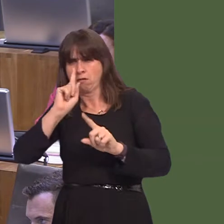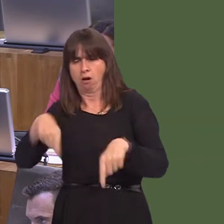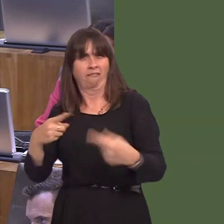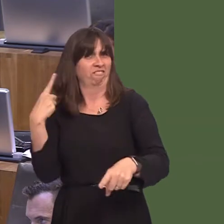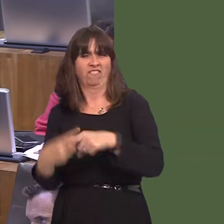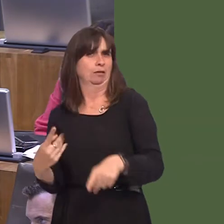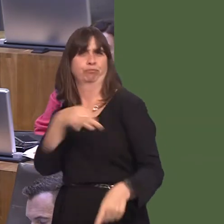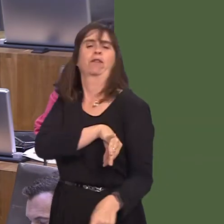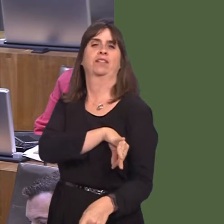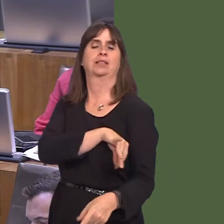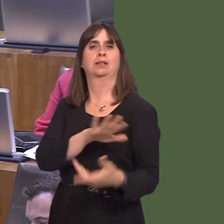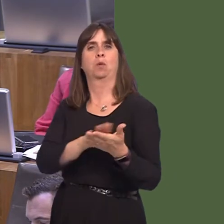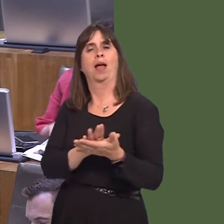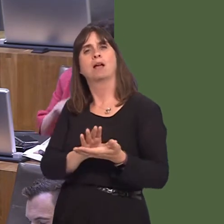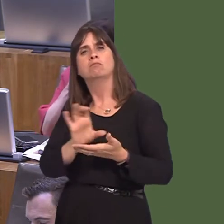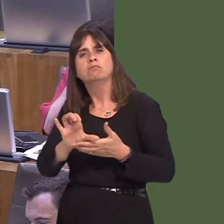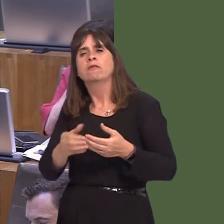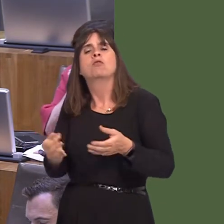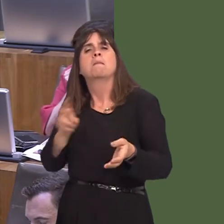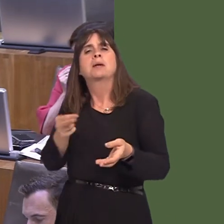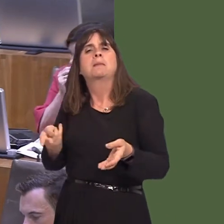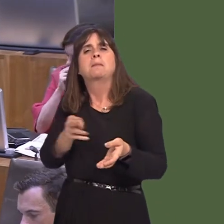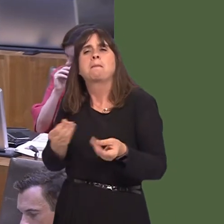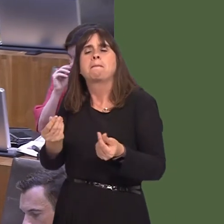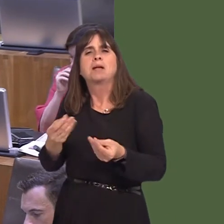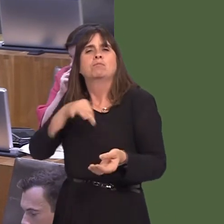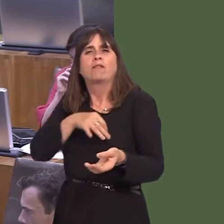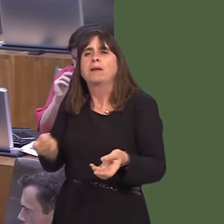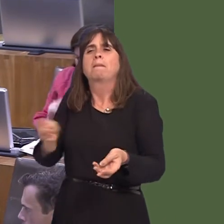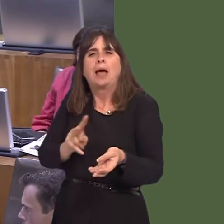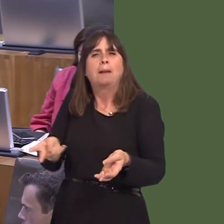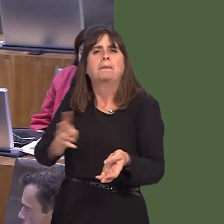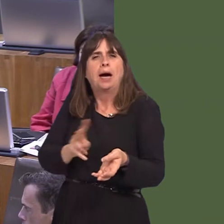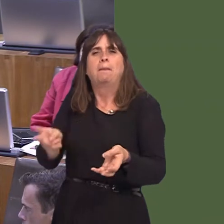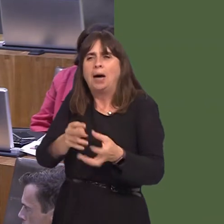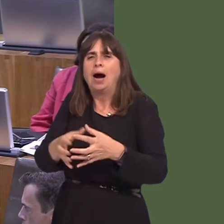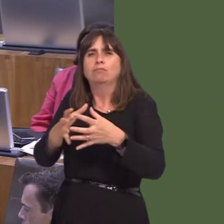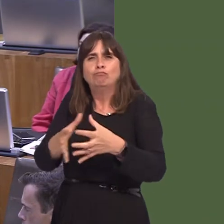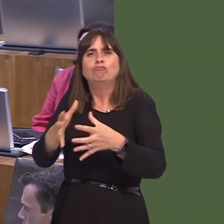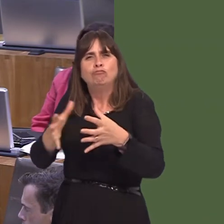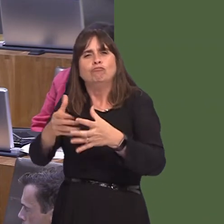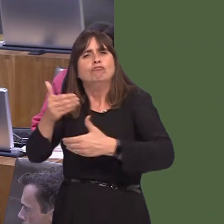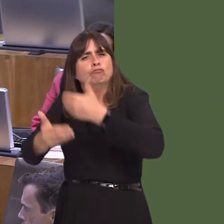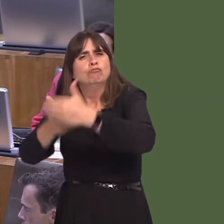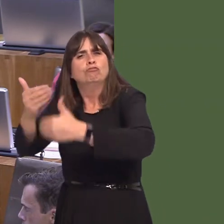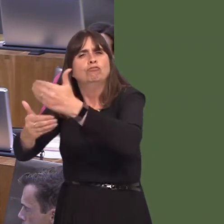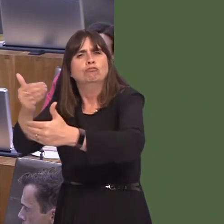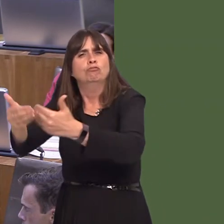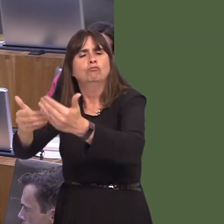and the money is recouped over a longer period. I just wonderóI have some comments in front of me here, which I wonder if he agrees with: 'The addition of the globally-recognised Pinewood